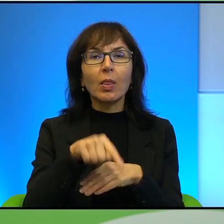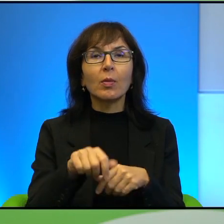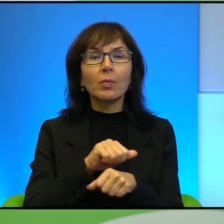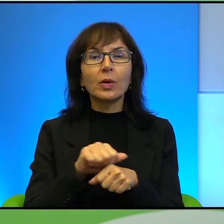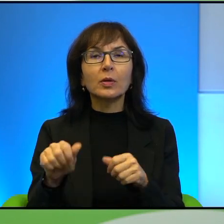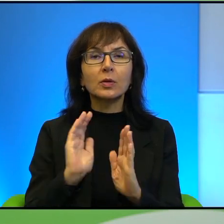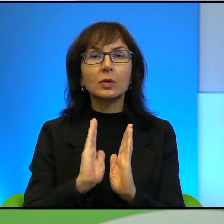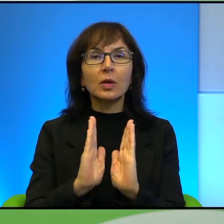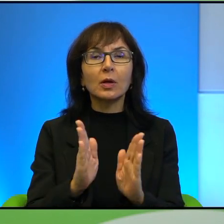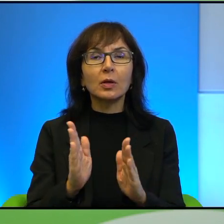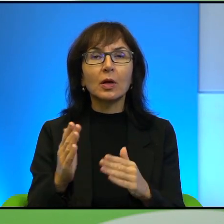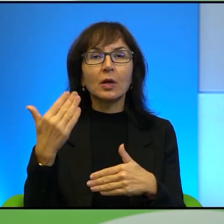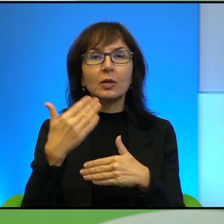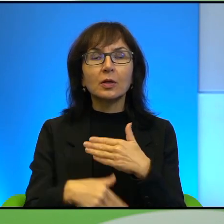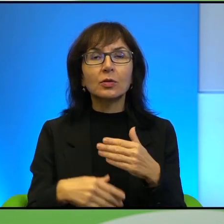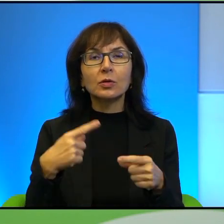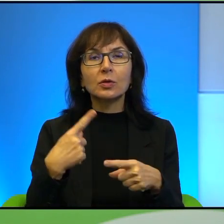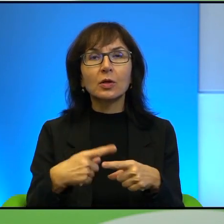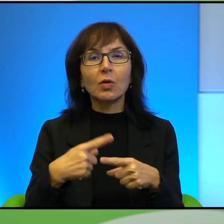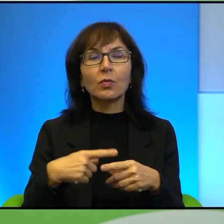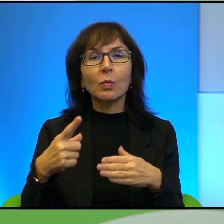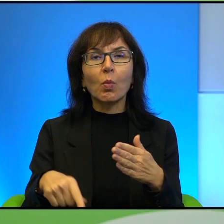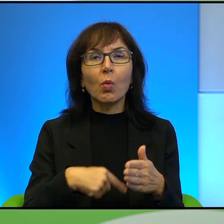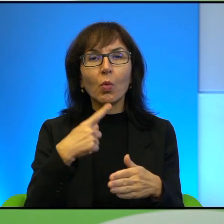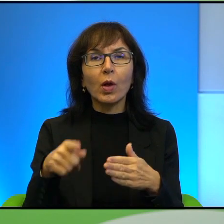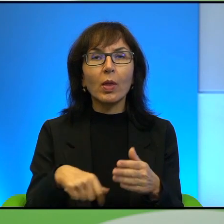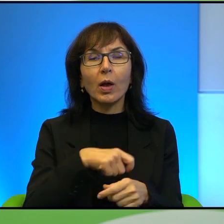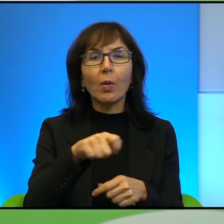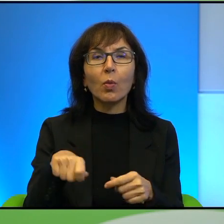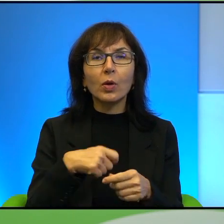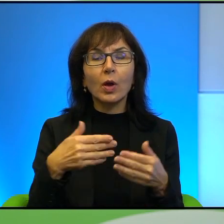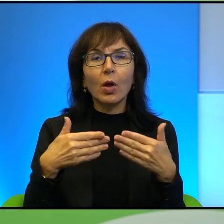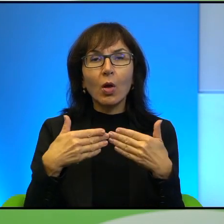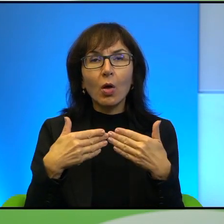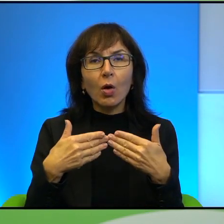zakończona stalowym młynkiem. Młynek uchyla się raz na jakiś czas,